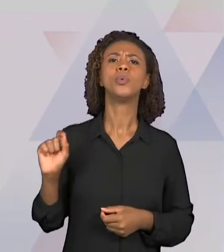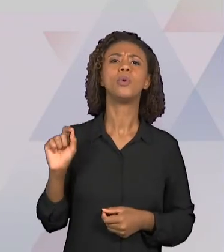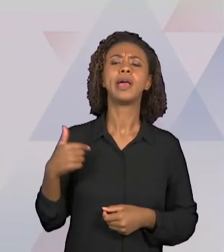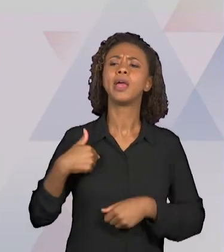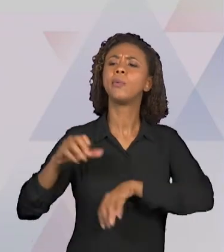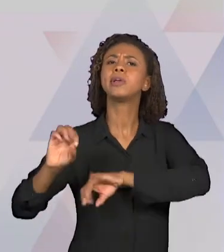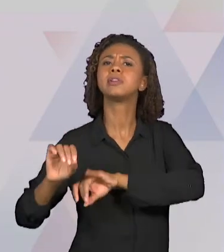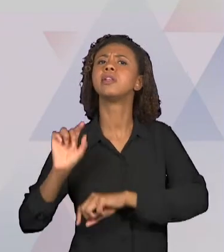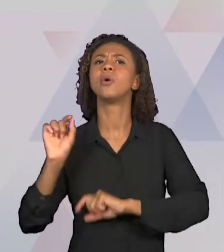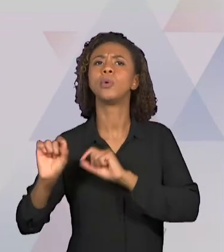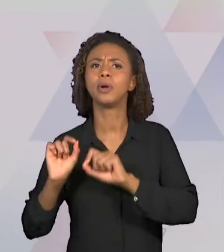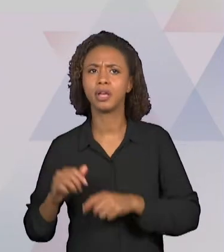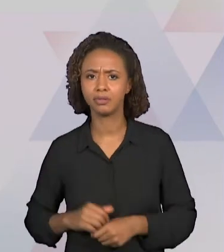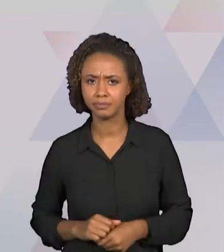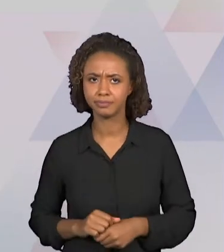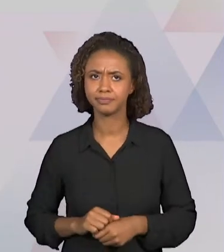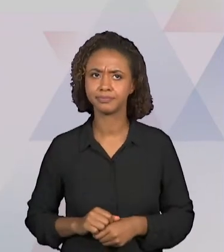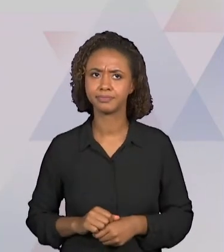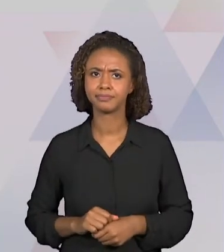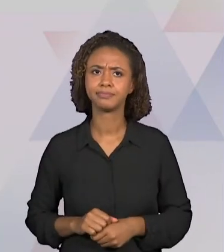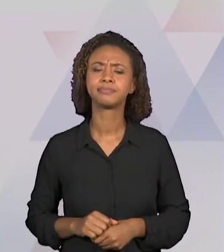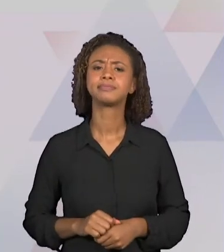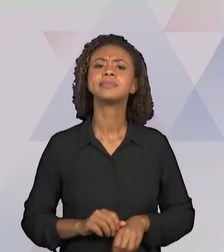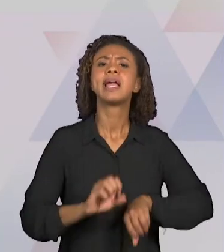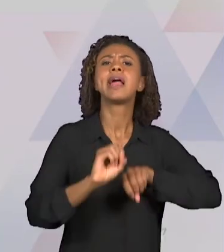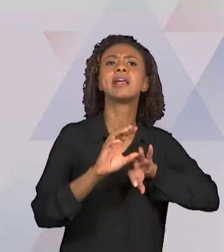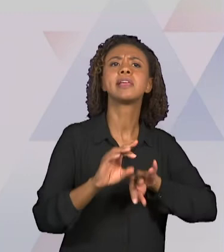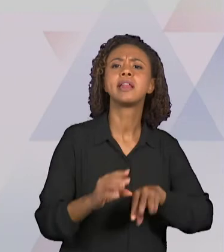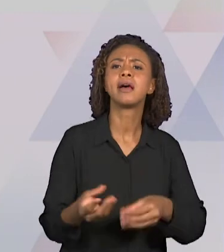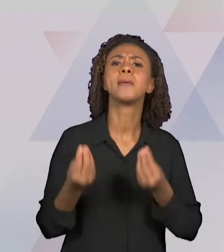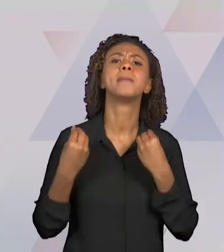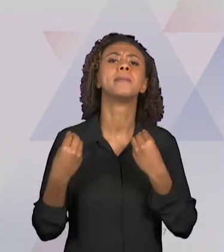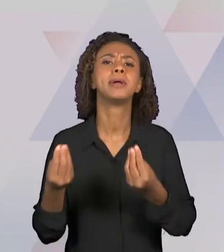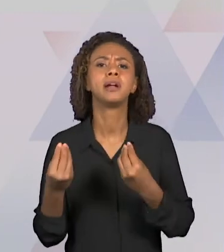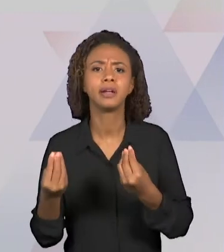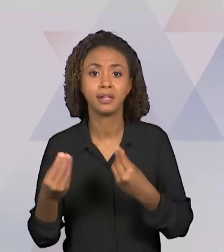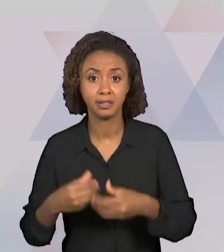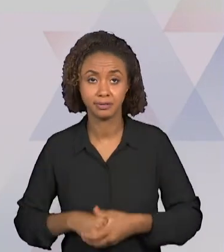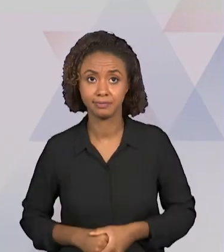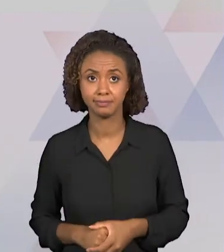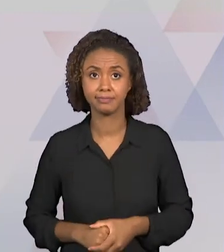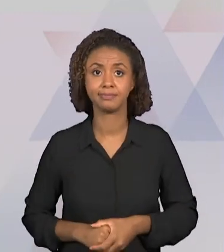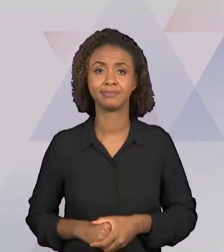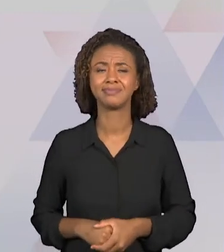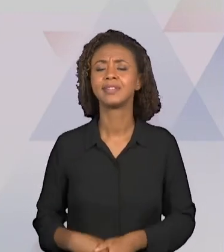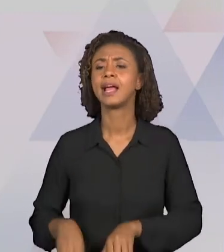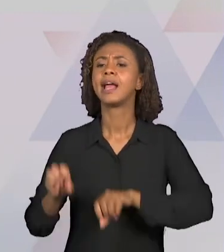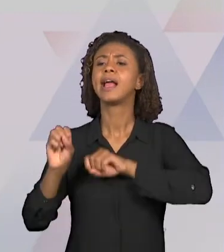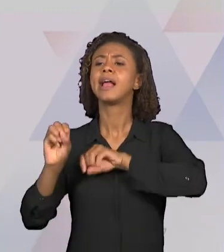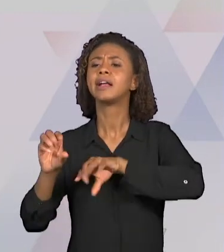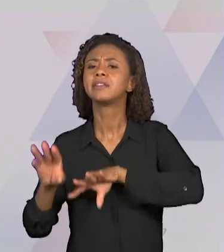ENSINA? "PARA QUEM" SE ENSINA? "POR QUE" SE